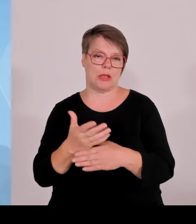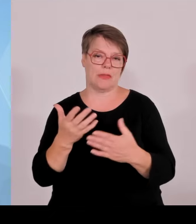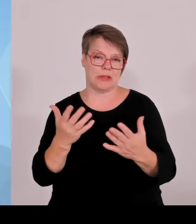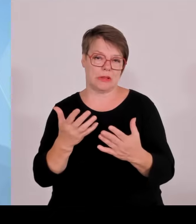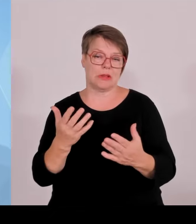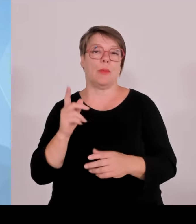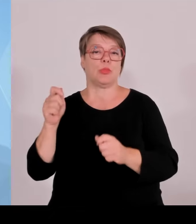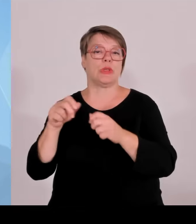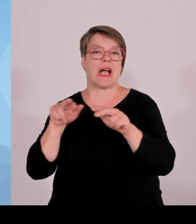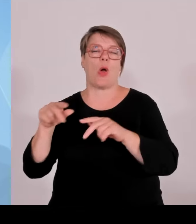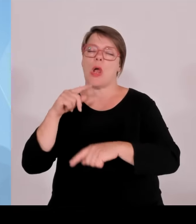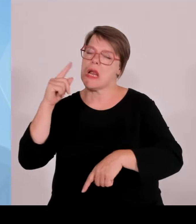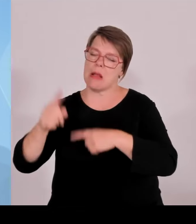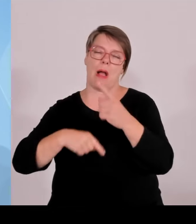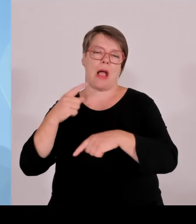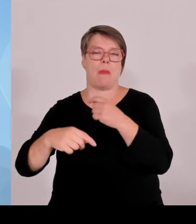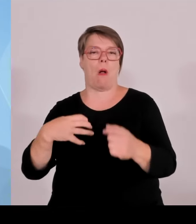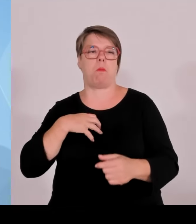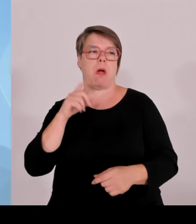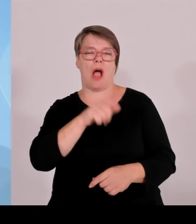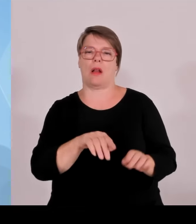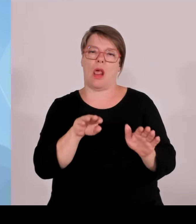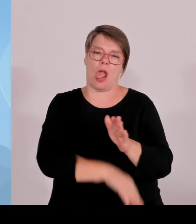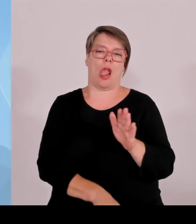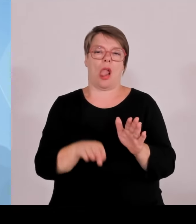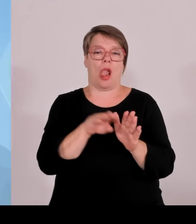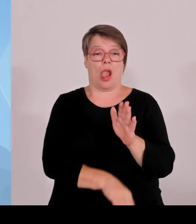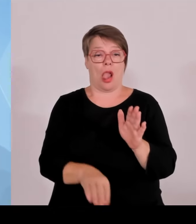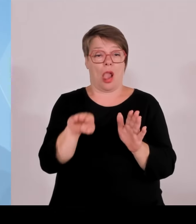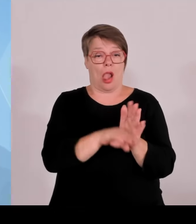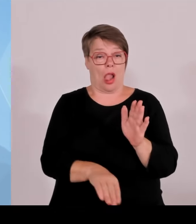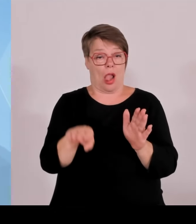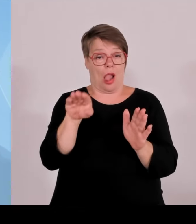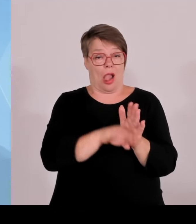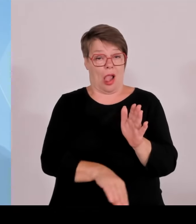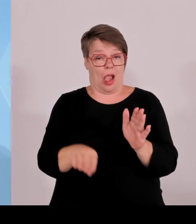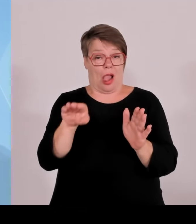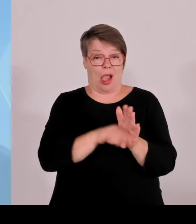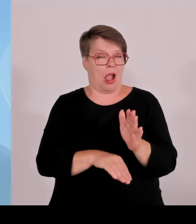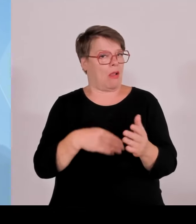Zusammenhang mit Wasserstoff, also diese important project of common